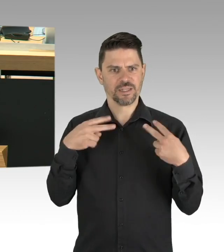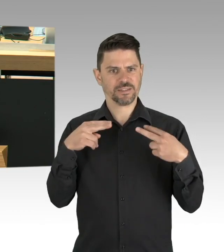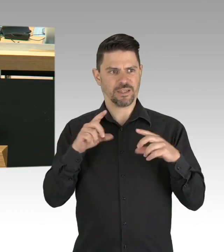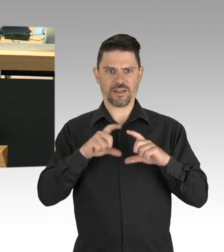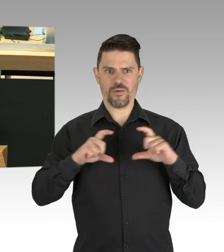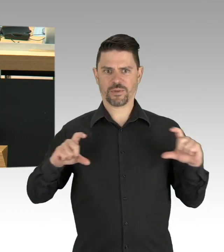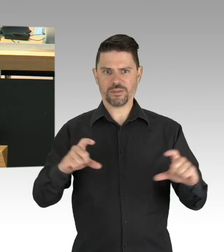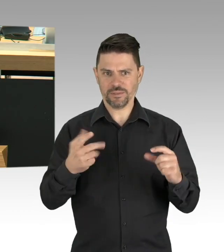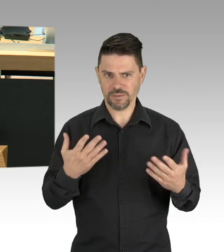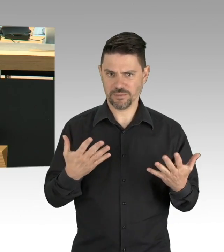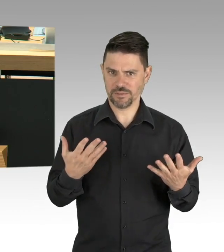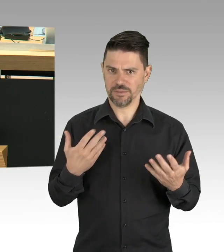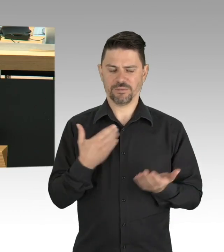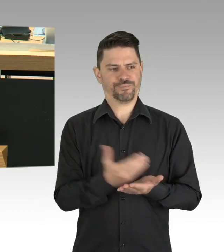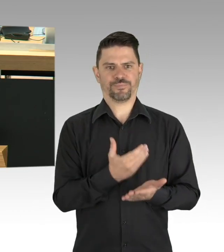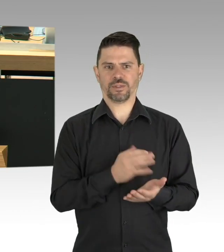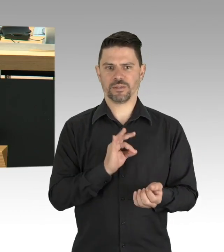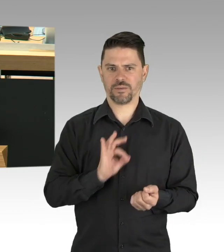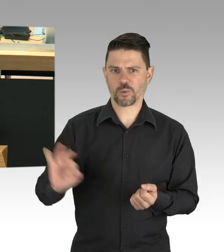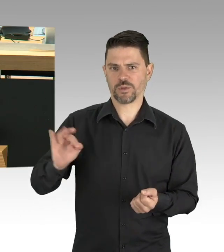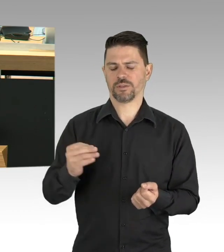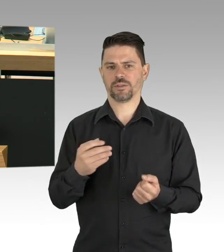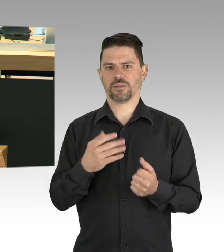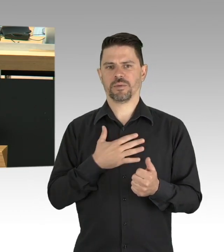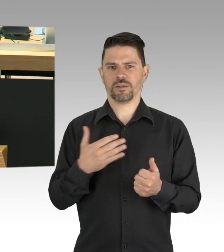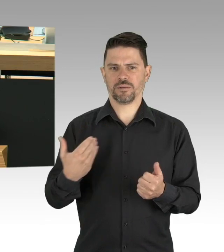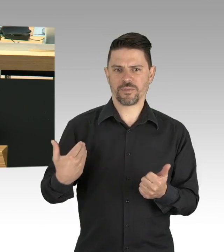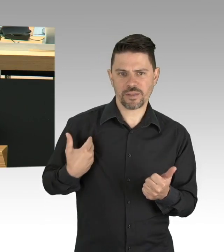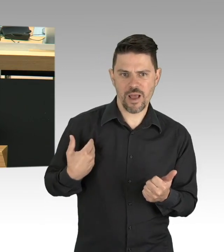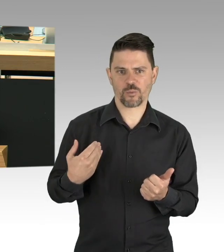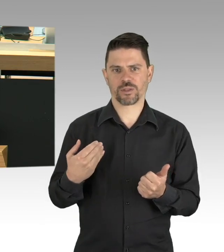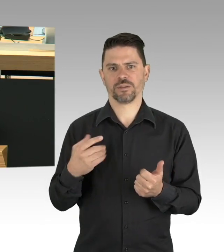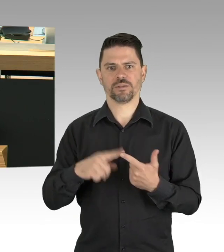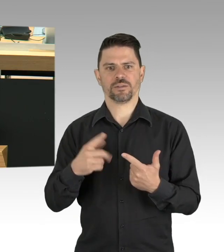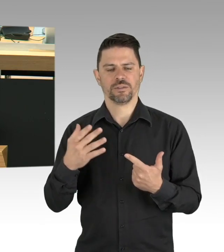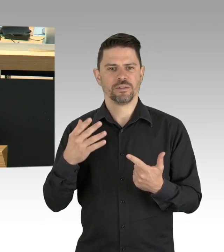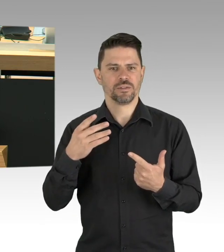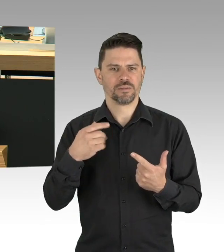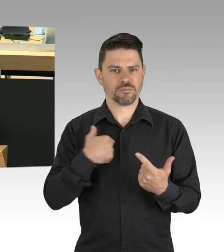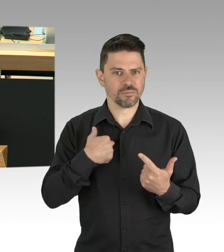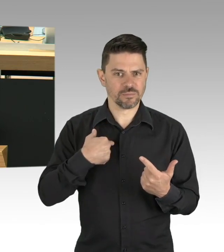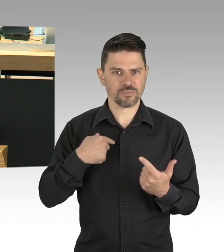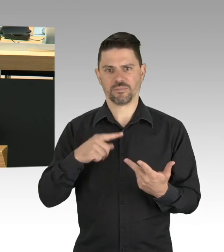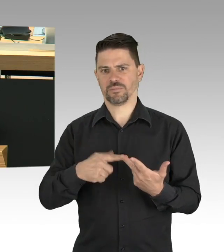meine sehr verehrten Damen und Herren. (Zwischenrufe) Sehr geehrte Herr Regierender Bürgermeister,